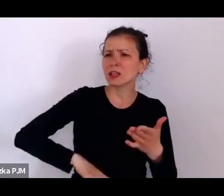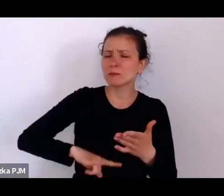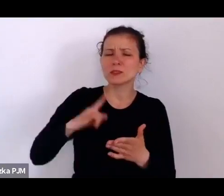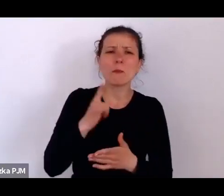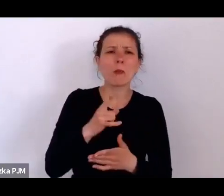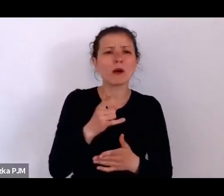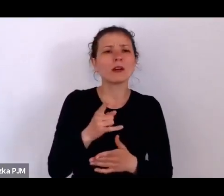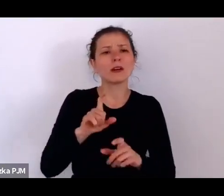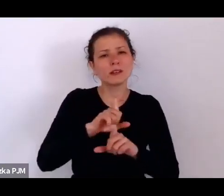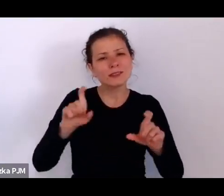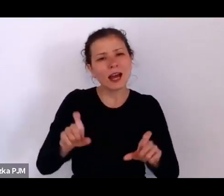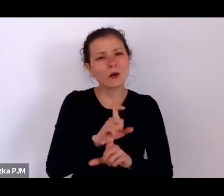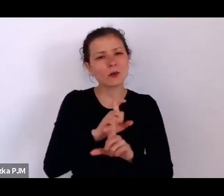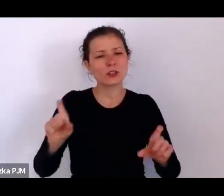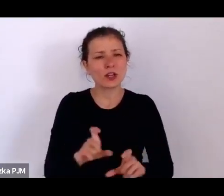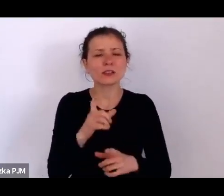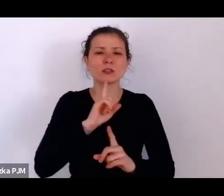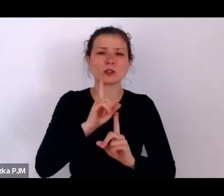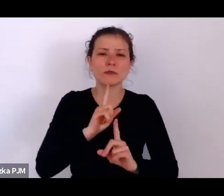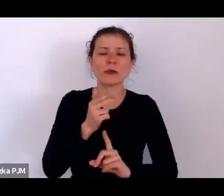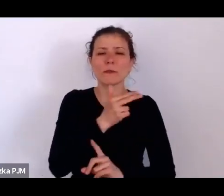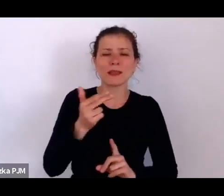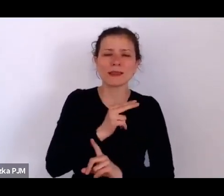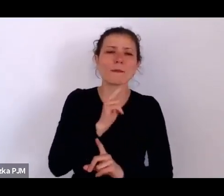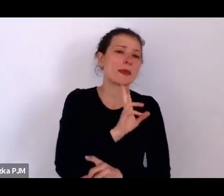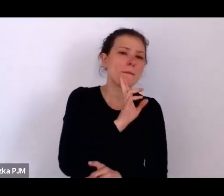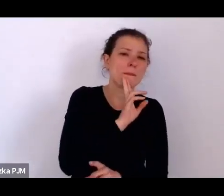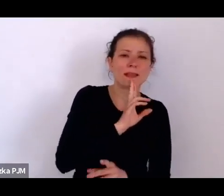zresztą dzisiaj jest Dzień Matki, więc jesteśmy zupełnie a propos.